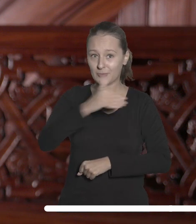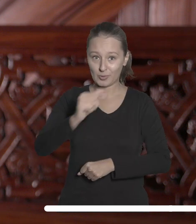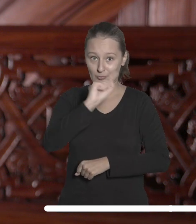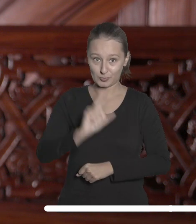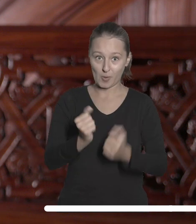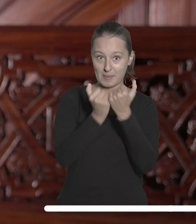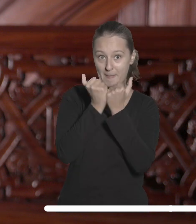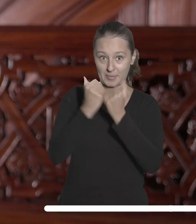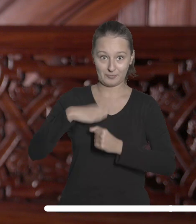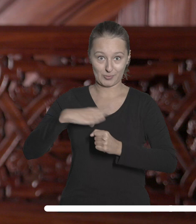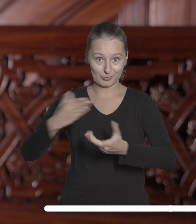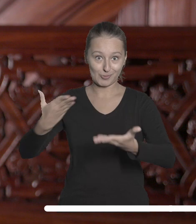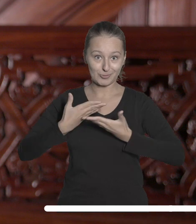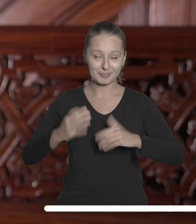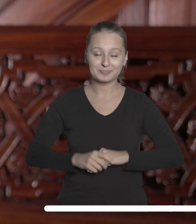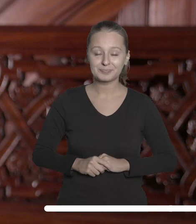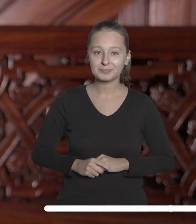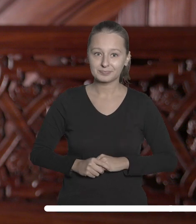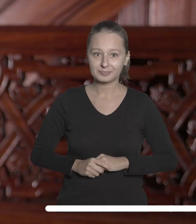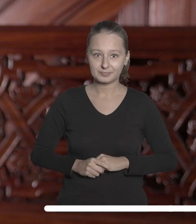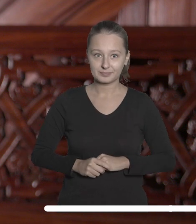złotych w skarbowych papierach wartościowych.